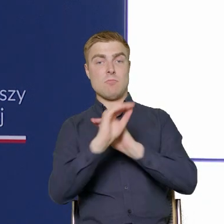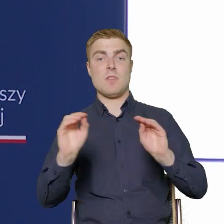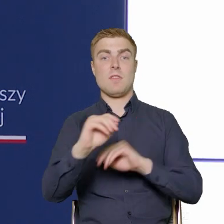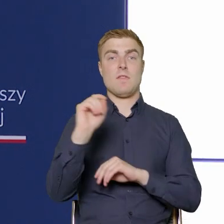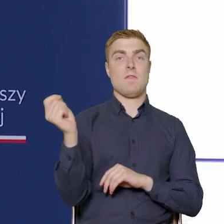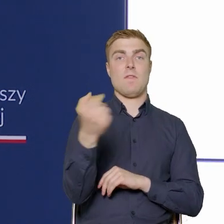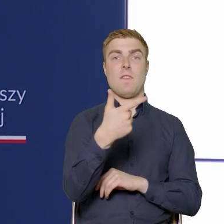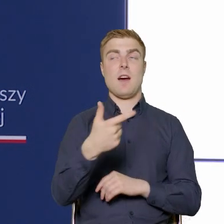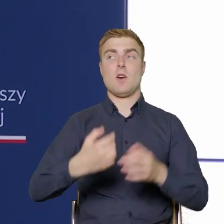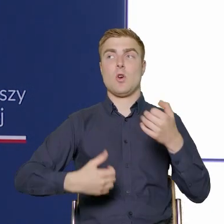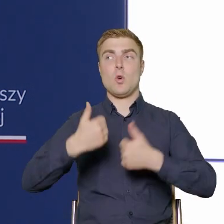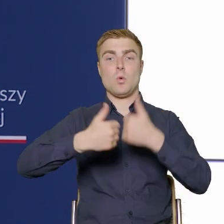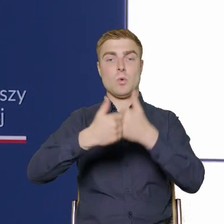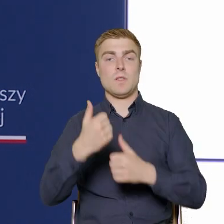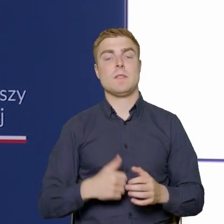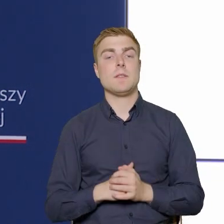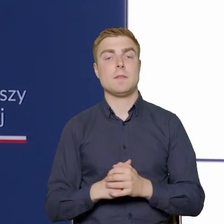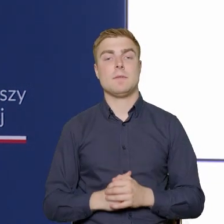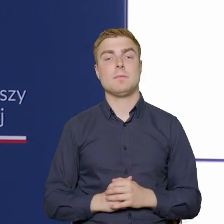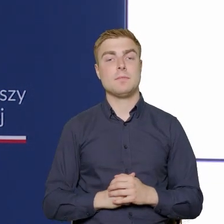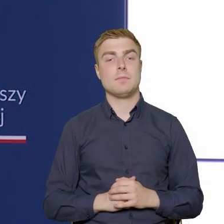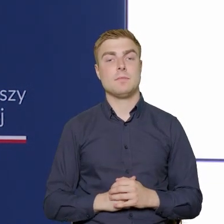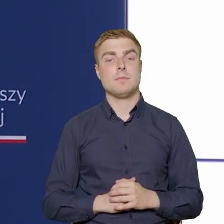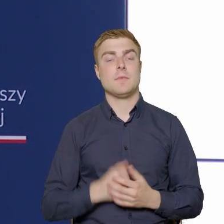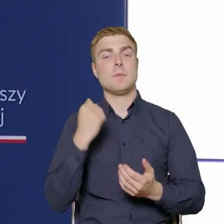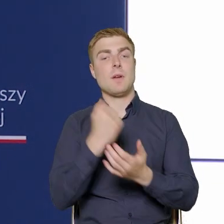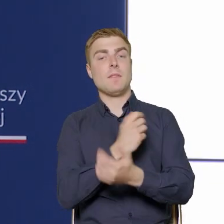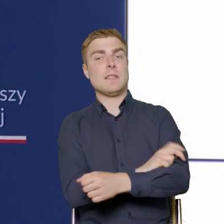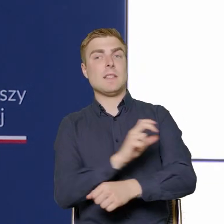Jeżeli chodzi o takie techniczne aspekty, czyli wskaźniki produktu